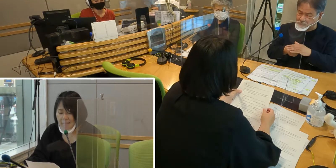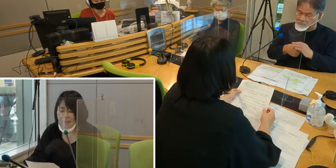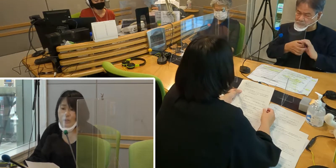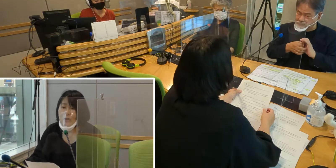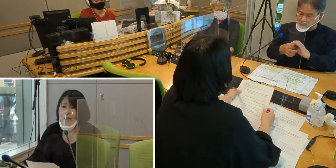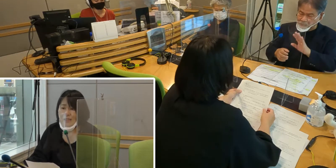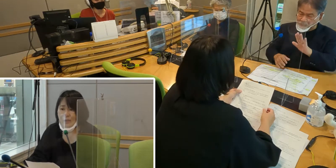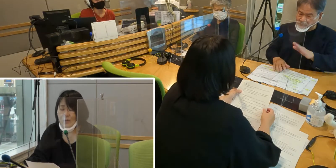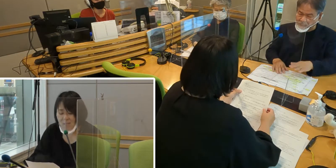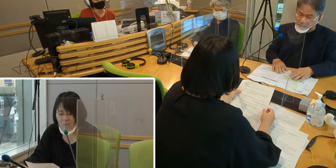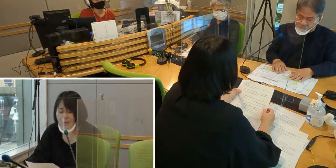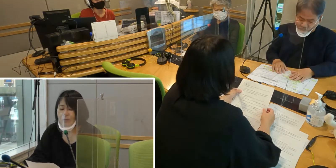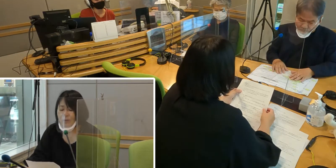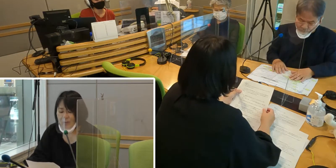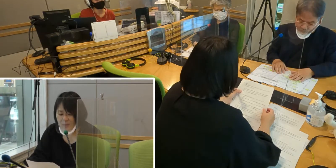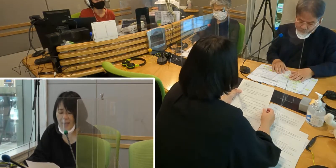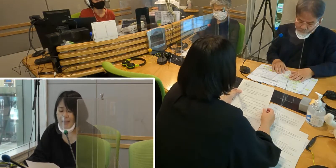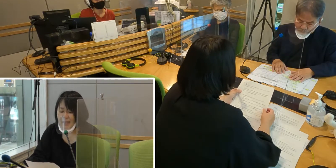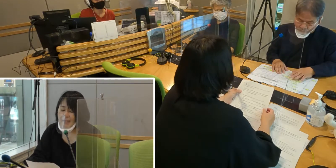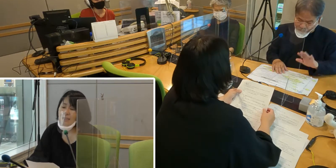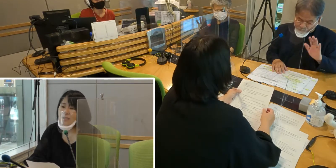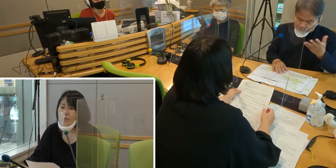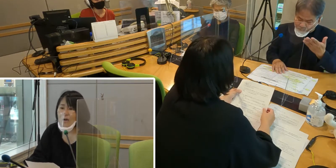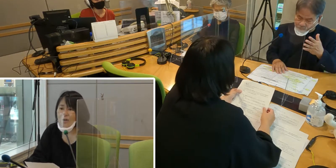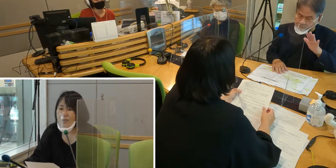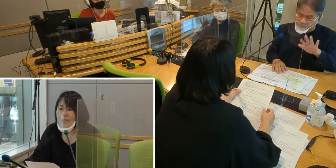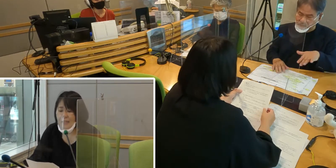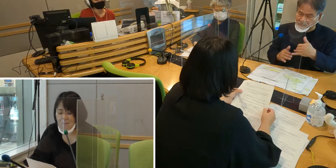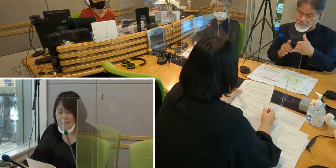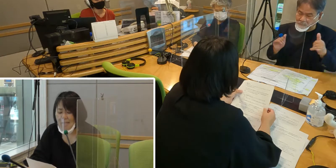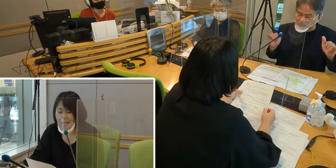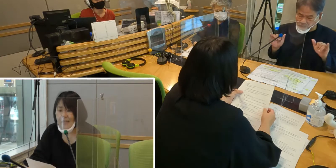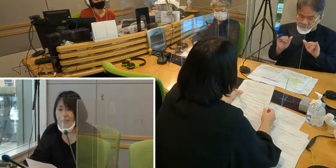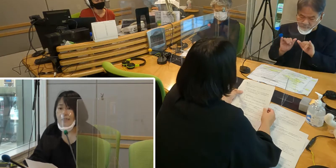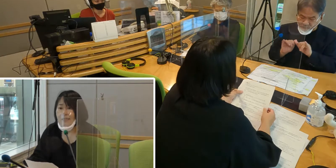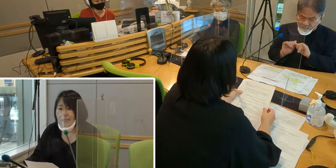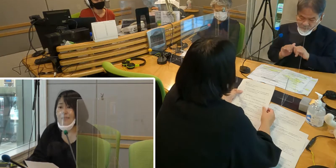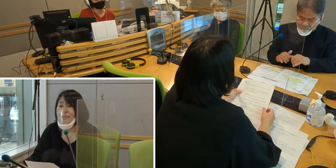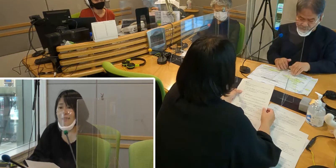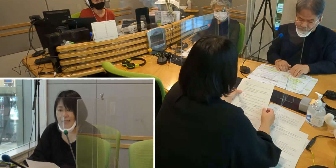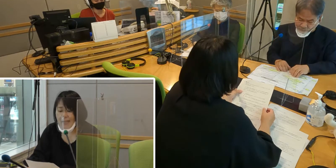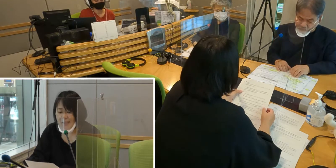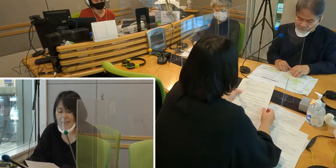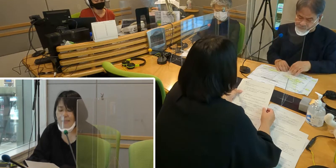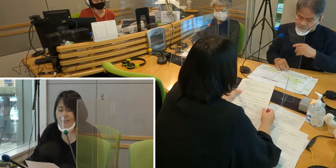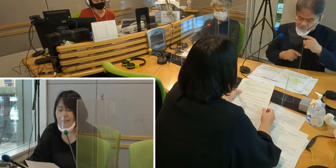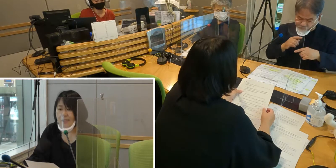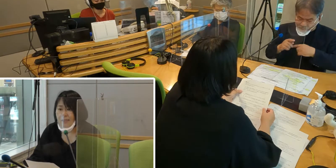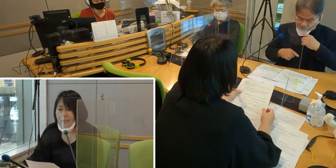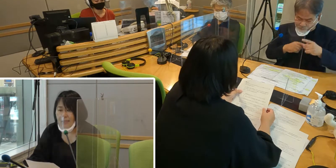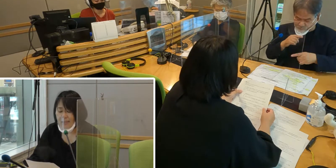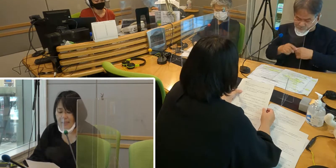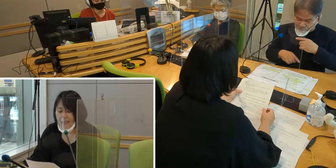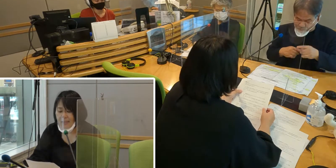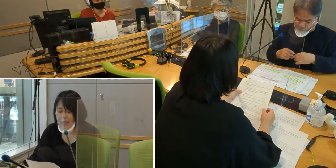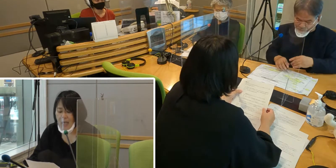手話が必要だということで、 大切に手話をはぐくんできました。しかし、